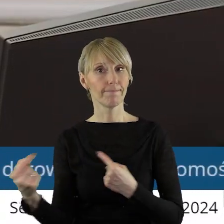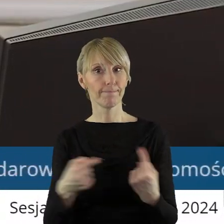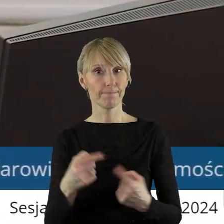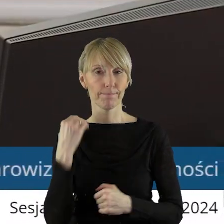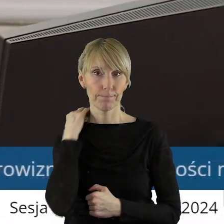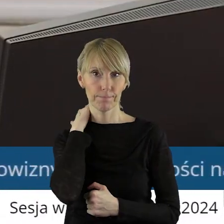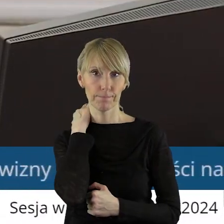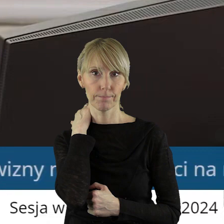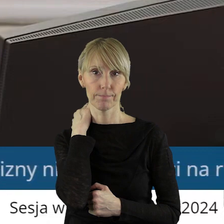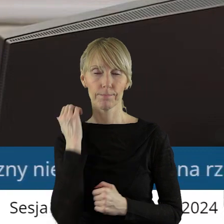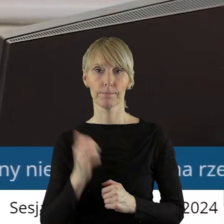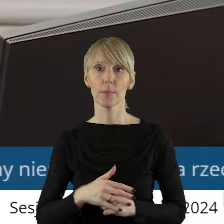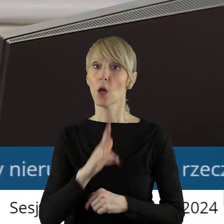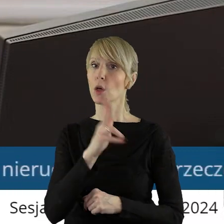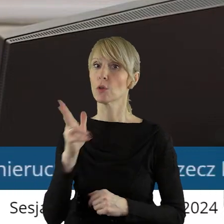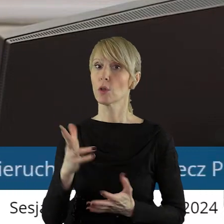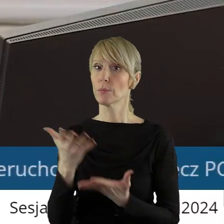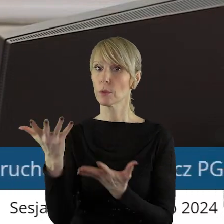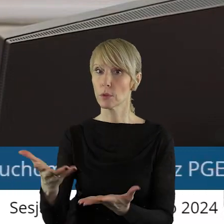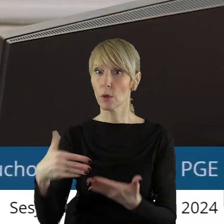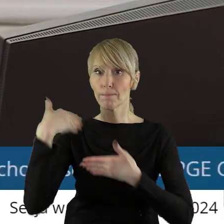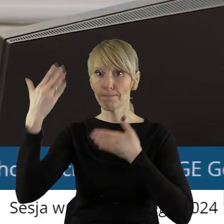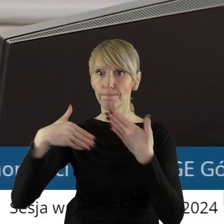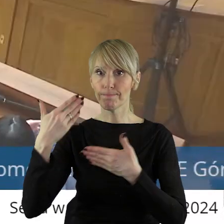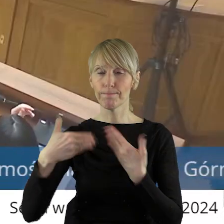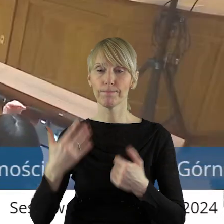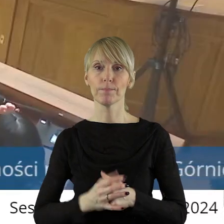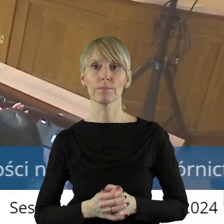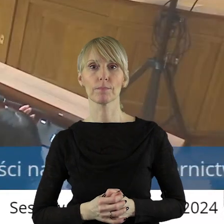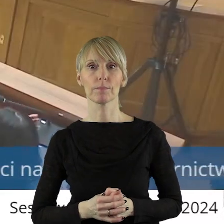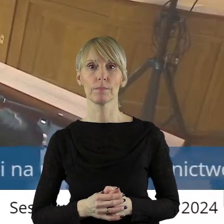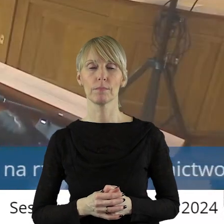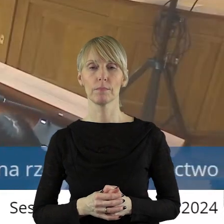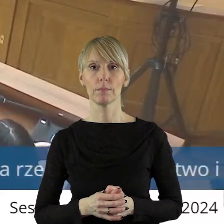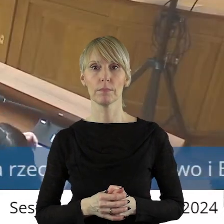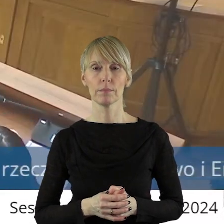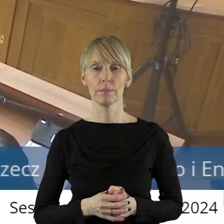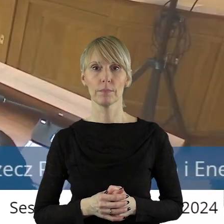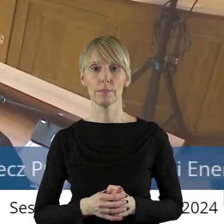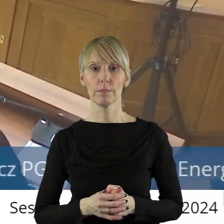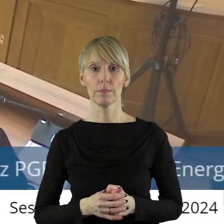Czy ktoś z państwa radnych chciałby zabrać tym punkcie?